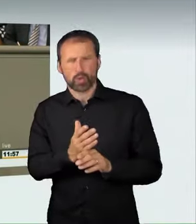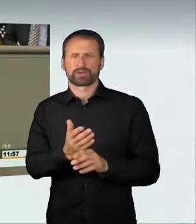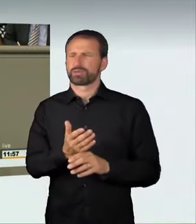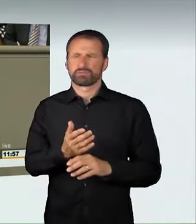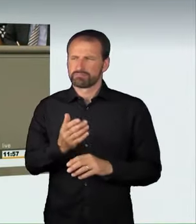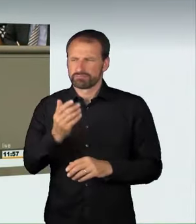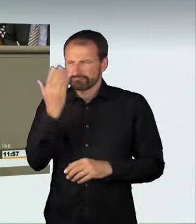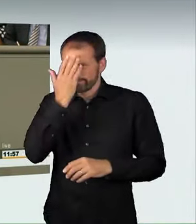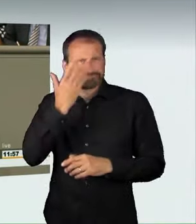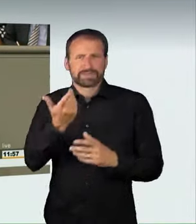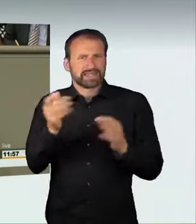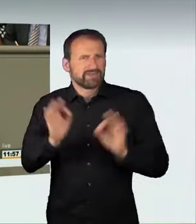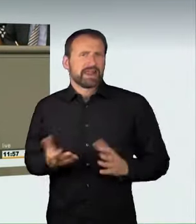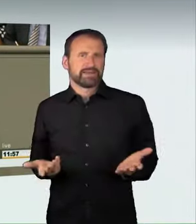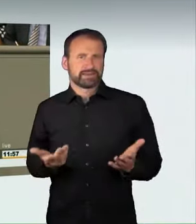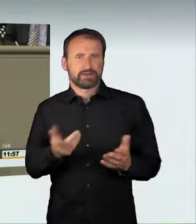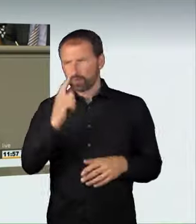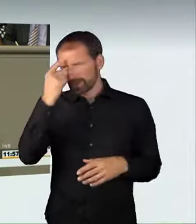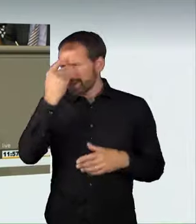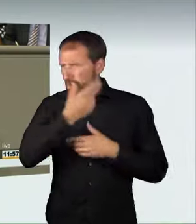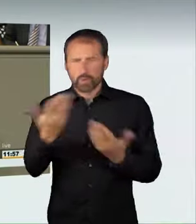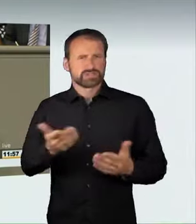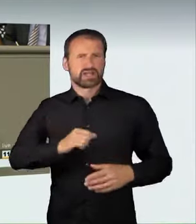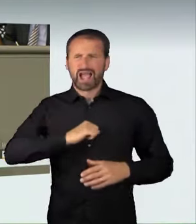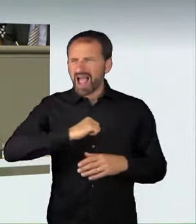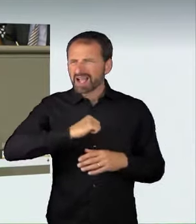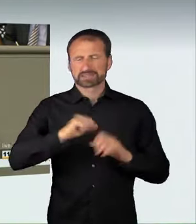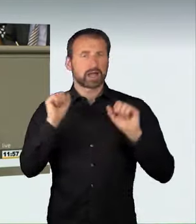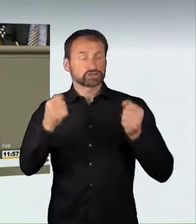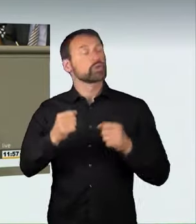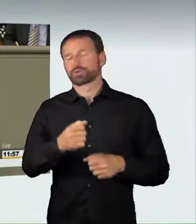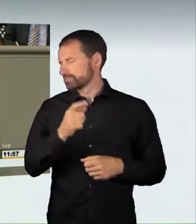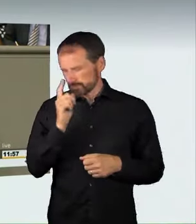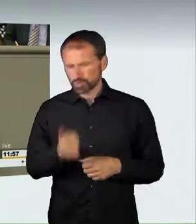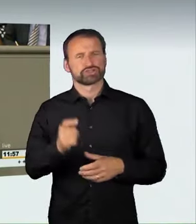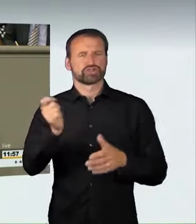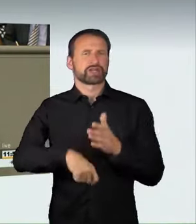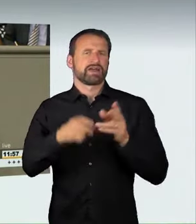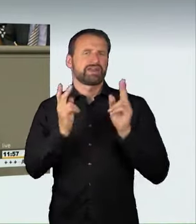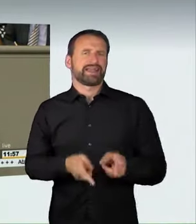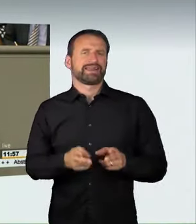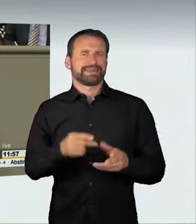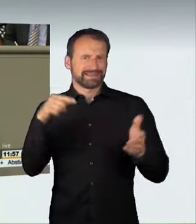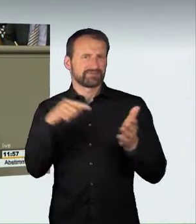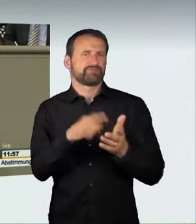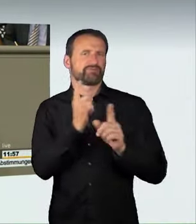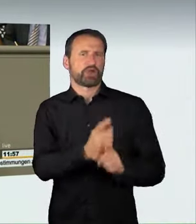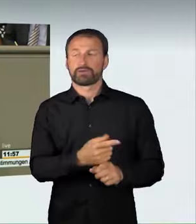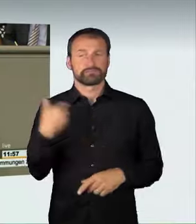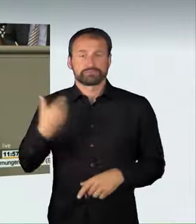ist nämlich nach heutiger Rechtslage nicht strafbar, und das darf nicht so bleiben. Wir haben leider gesehen, dass es hier schlimme Unfälle geben kann,